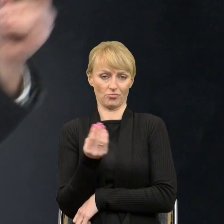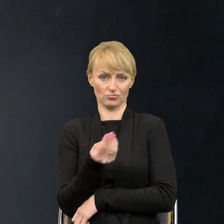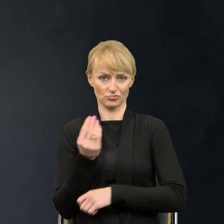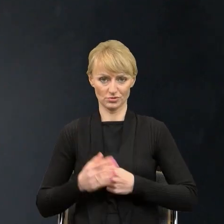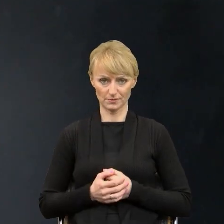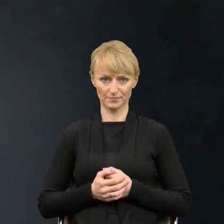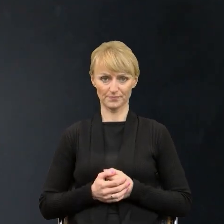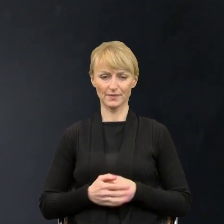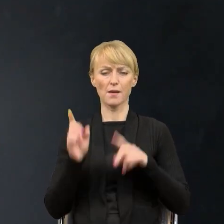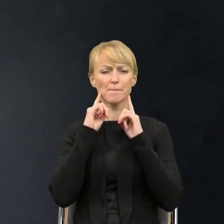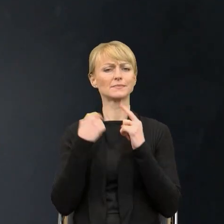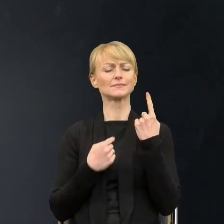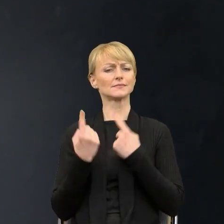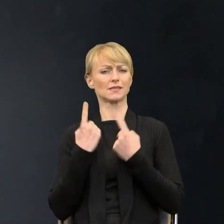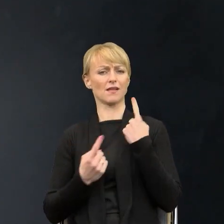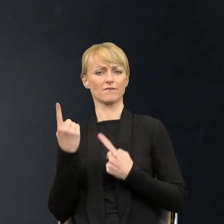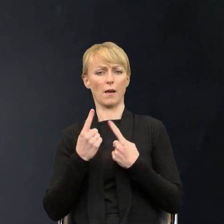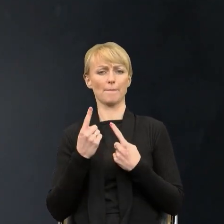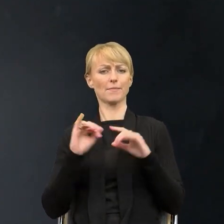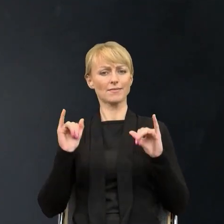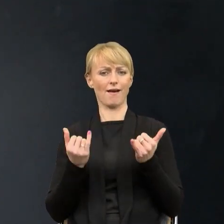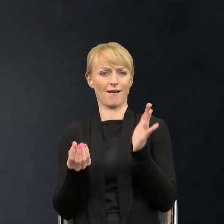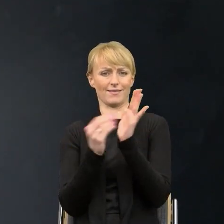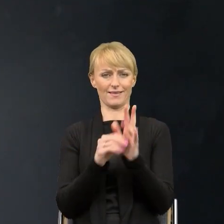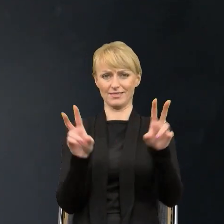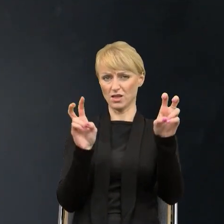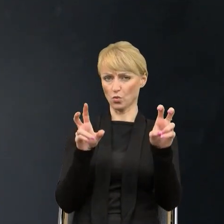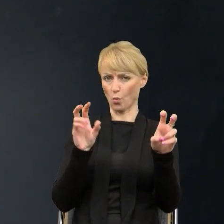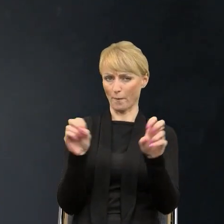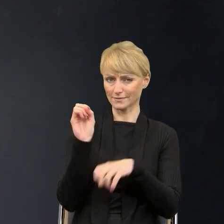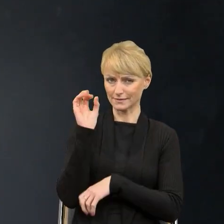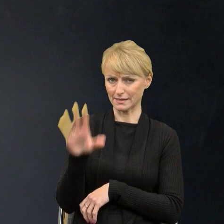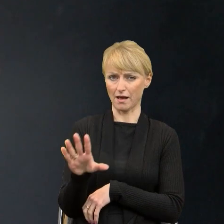jak zatytułować moją prezentację i postanowiłam nie nadawać jej tytułu. Natomiast upatrzyłam ją dwoma cytatami,